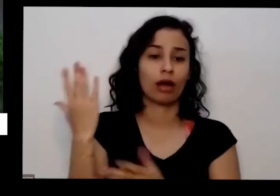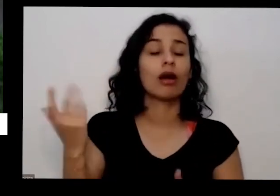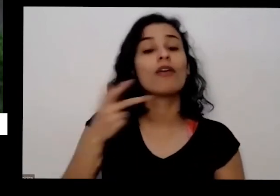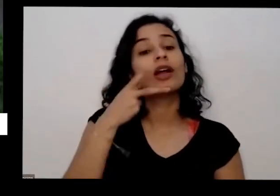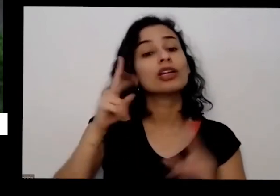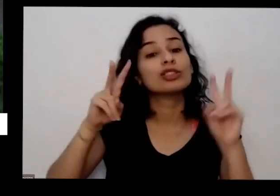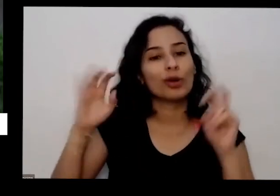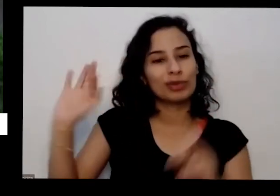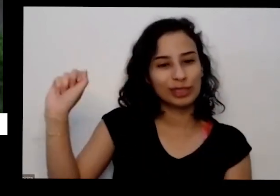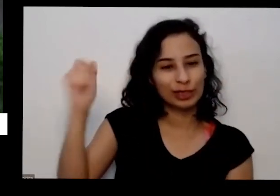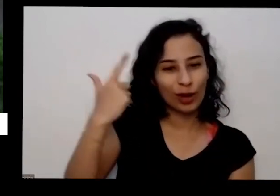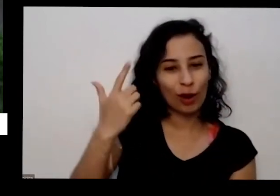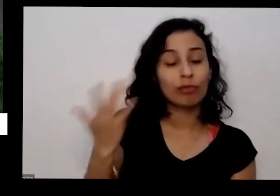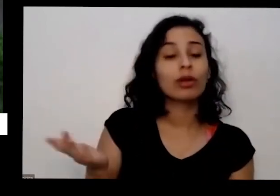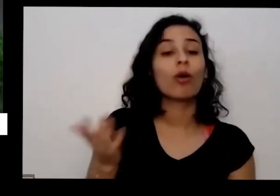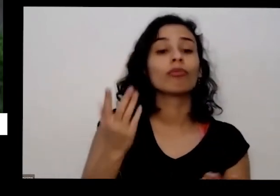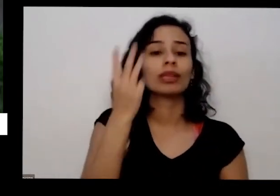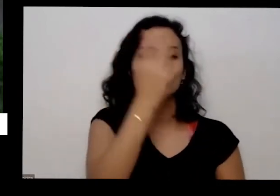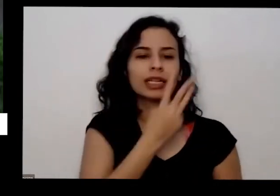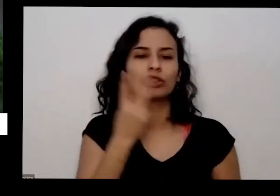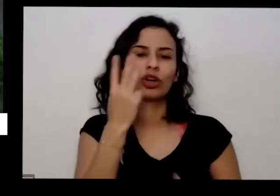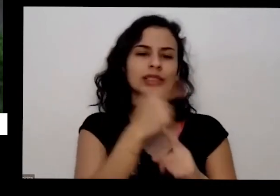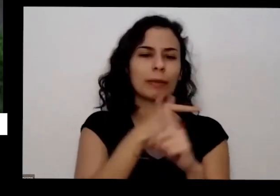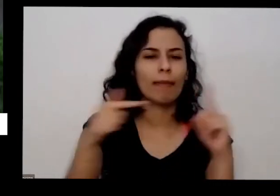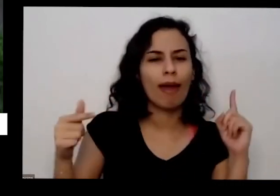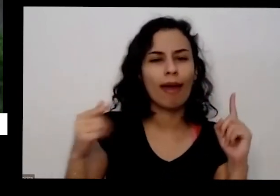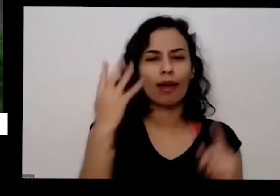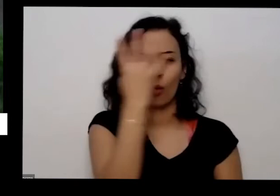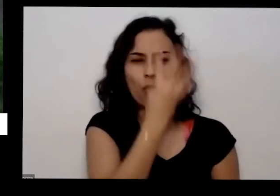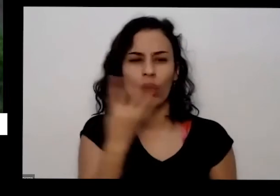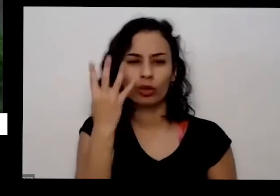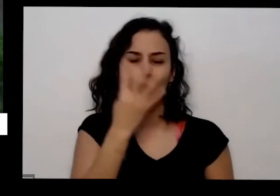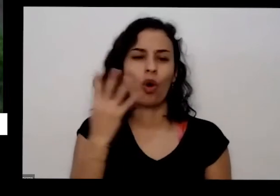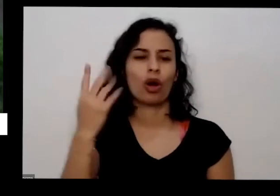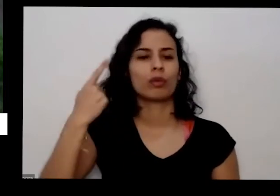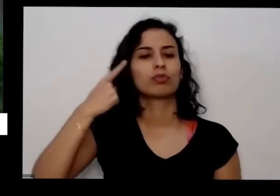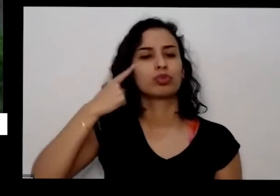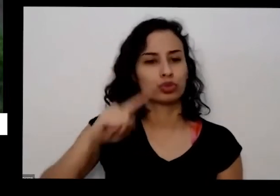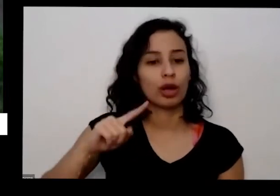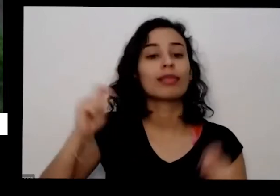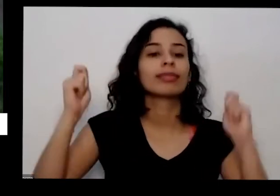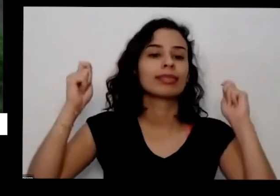menos 3 horas e meia 4 horas de sol por dia Tendo isso você consegue produzir qualquer